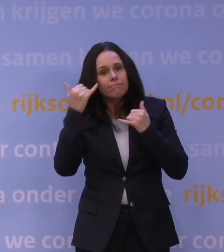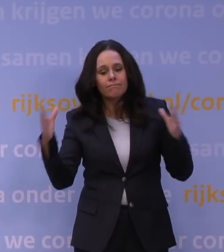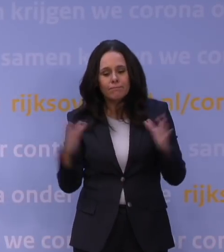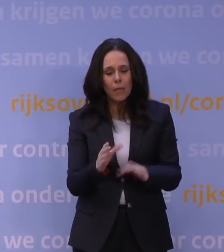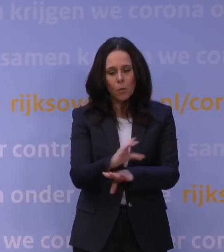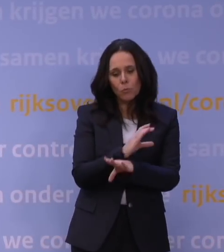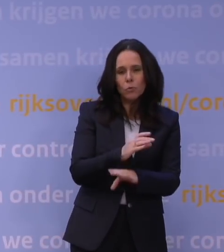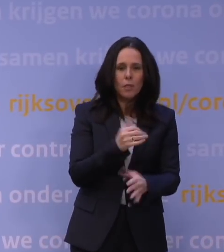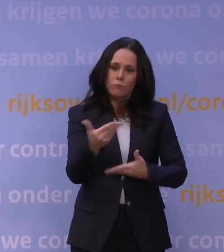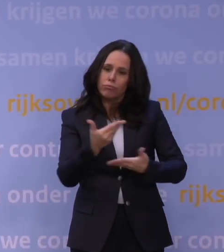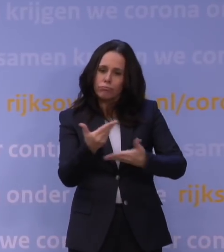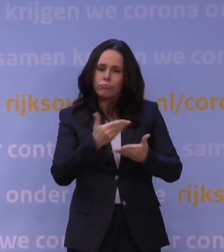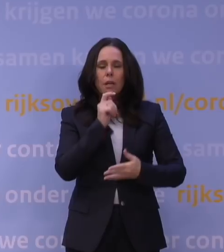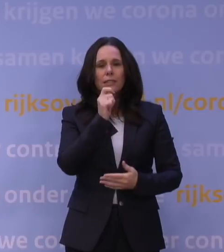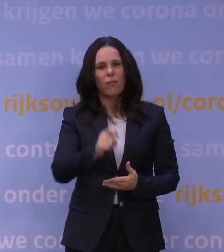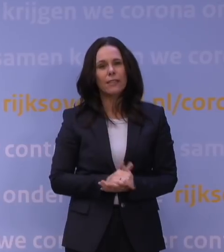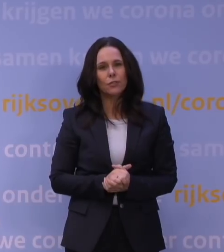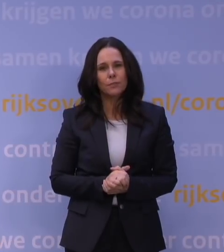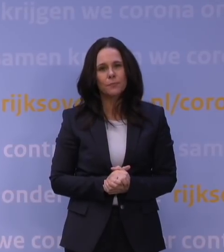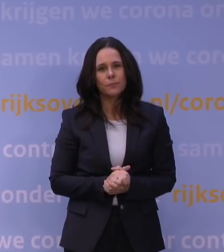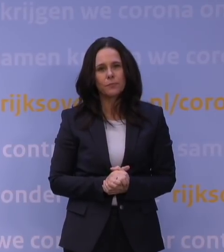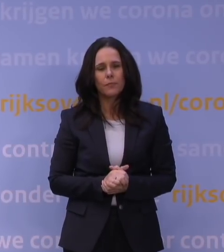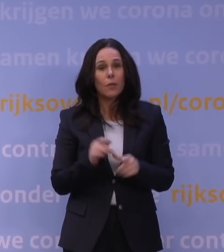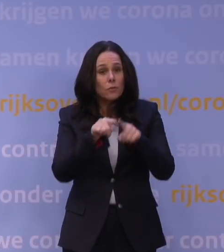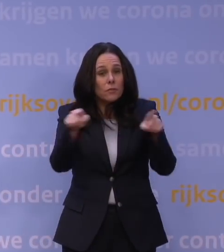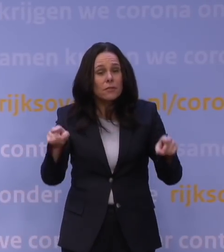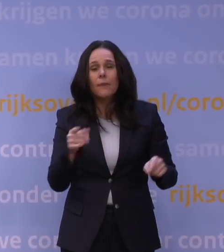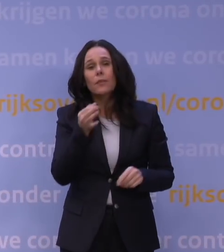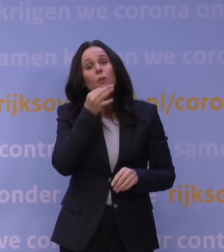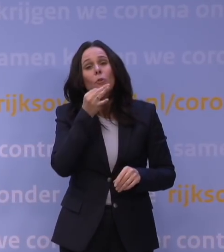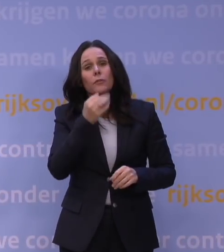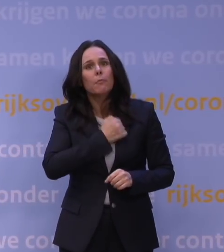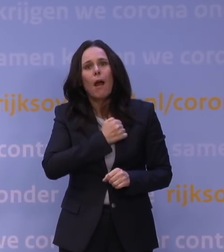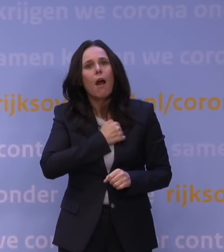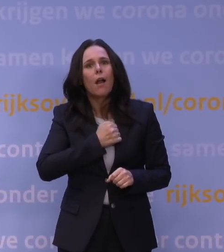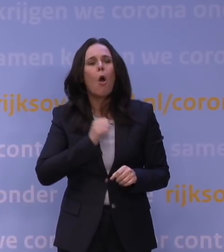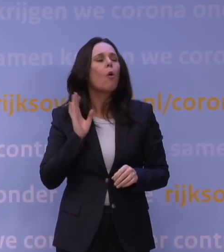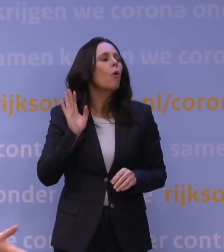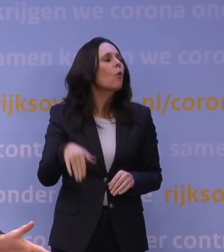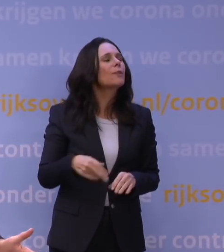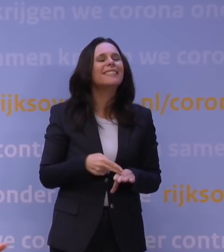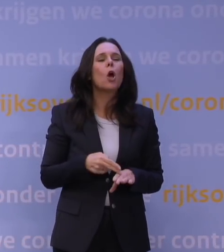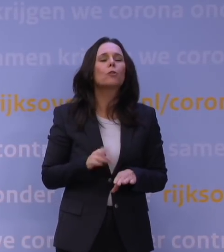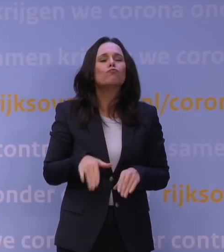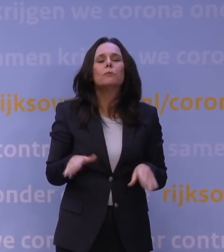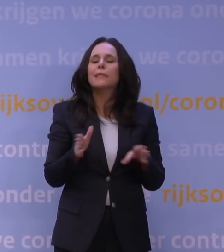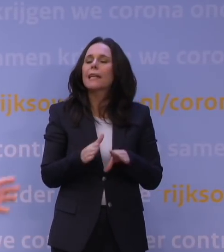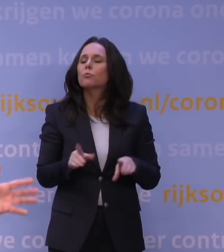en dan worden er adviezen uitgebracht. Dus Nederland hoeft ook niet bang te zijn dat we inmiddels denken: het is niet meer zo hard nodig, maar het is Kerstmis, dus we vergaderen niet.